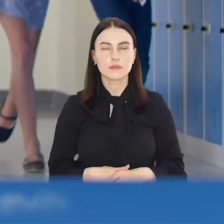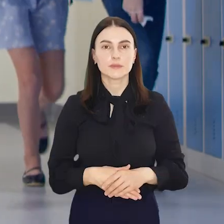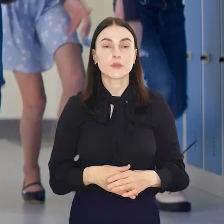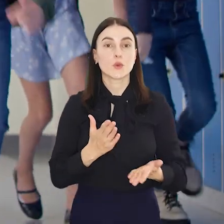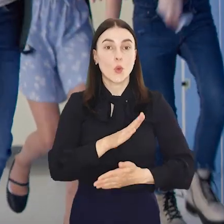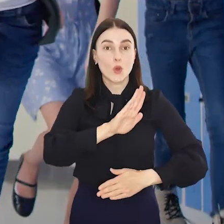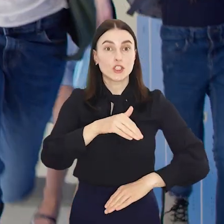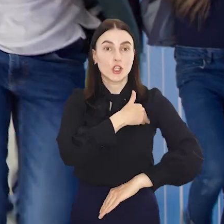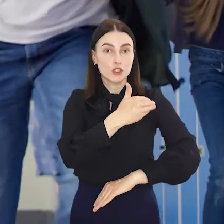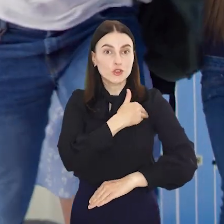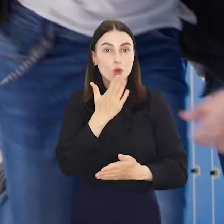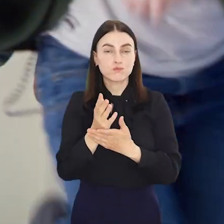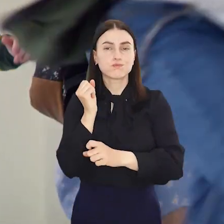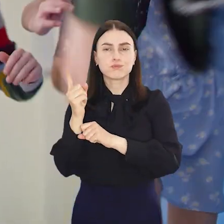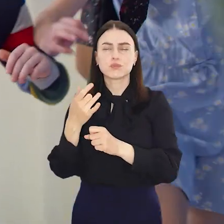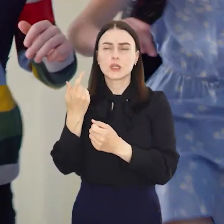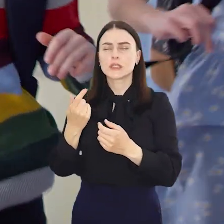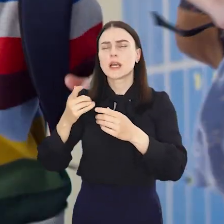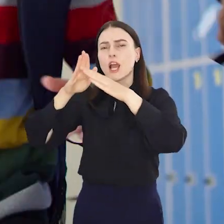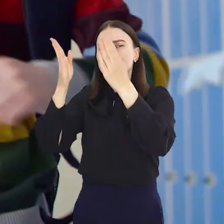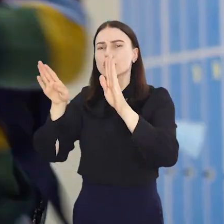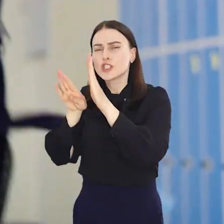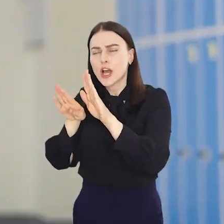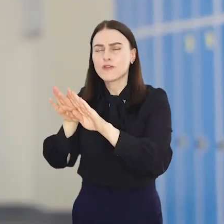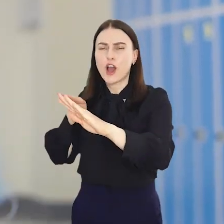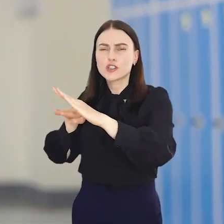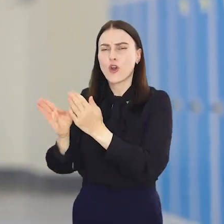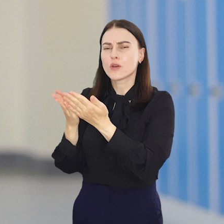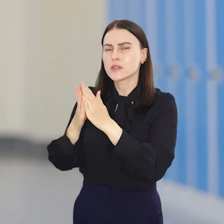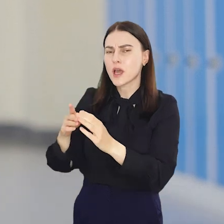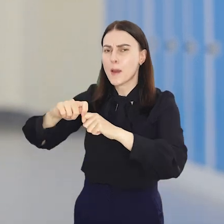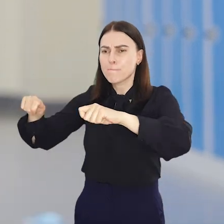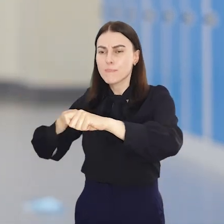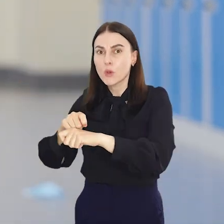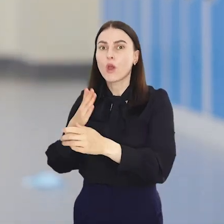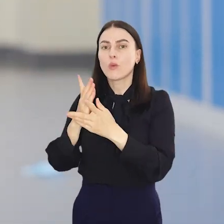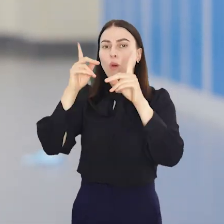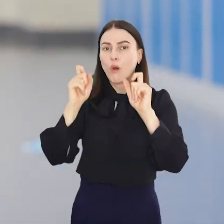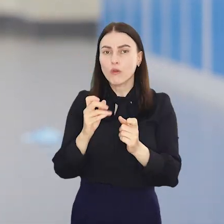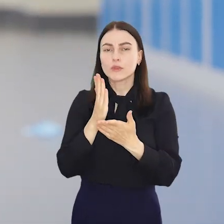Uczniowie wrzucili już piórniki i zeszyty na dno szaf i oficjalnie zaczęli wakacyjną labę.